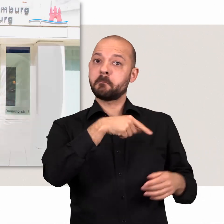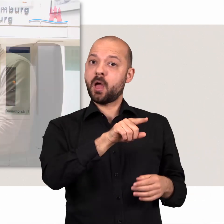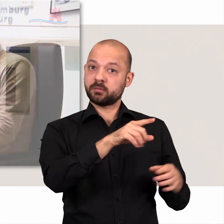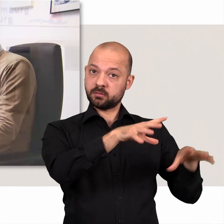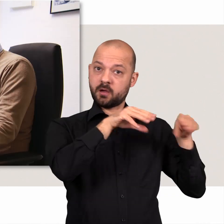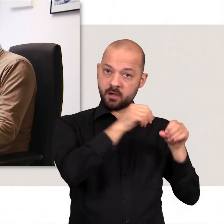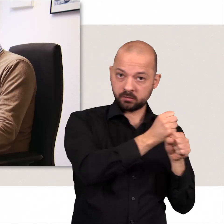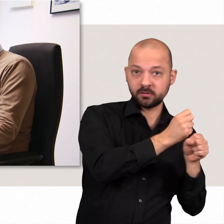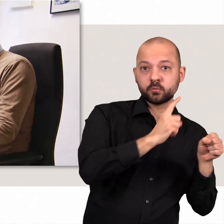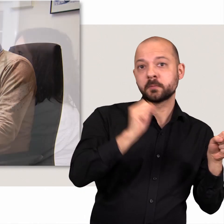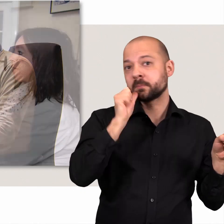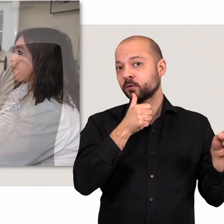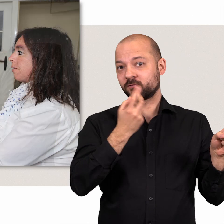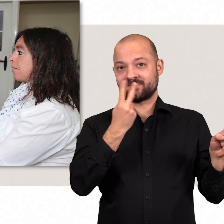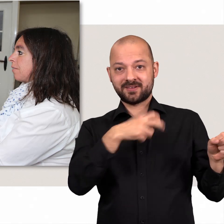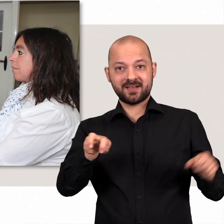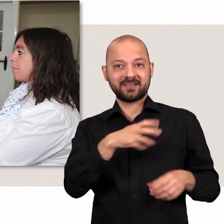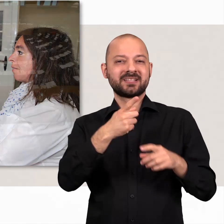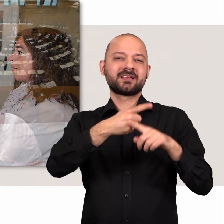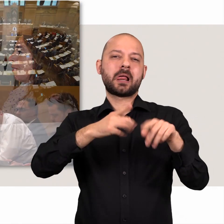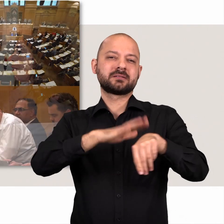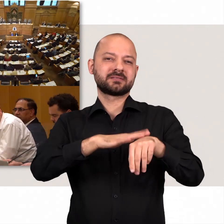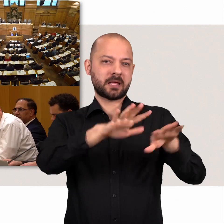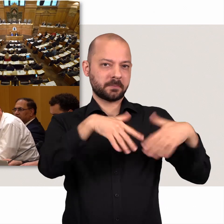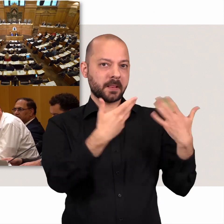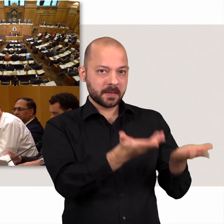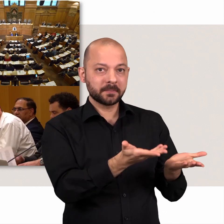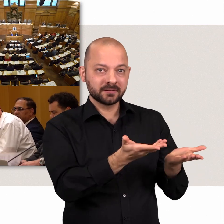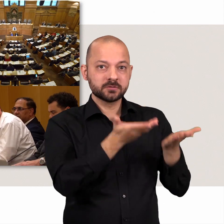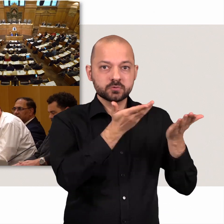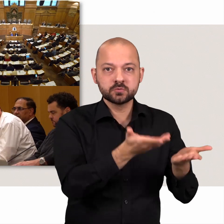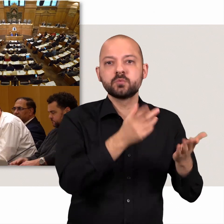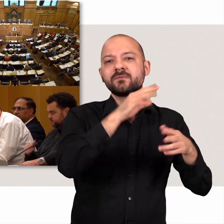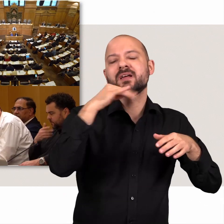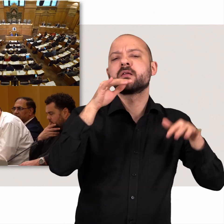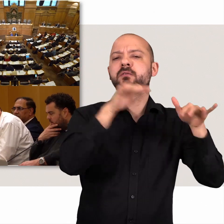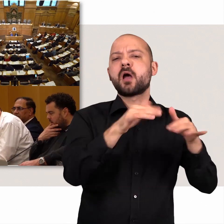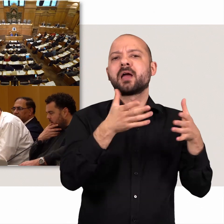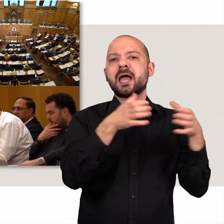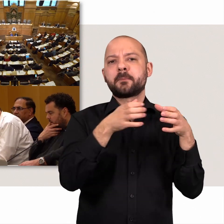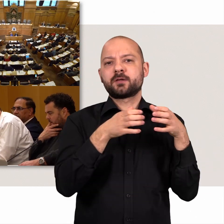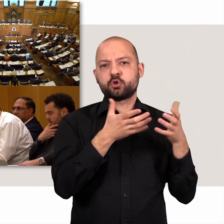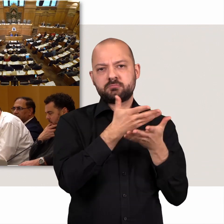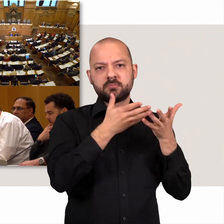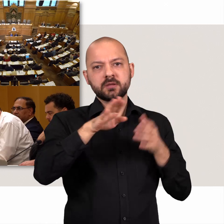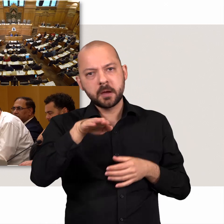Die Bürgerschaft ist ein Teilzeitparlament. Deshalb tagen die verschiedenen Gremien nachmittags und abends.